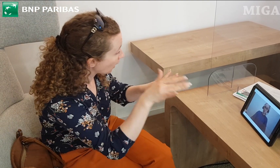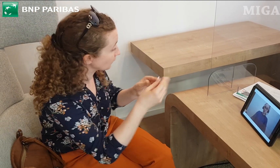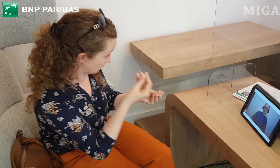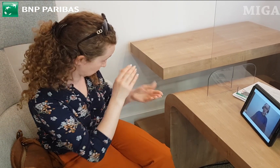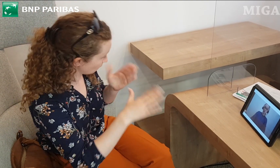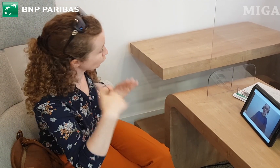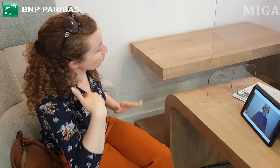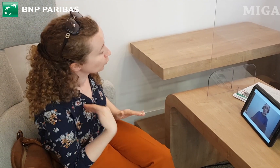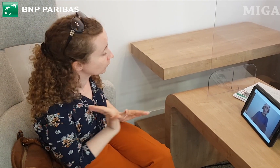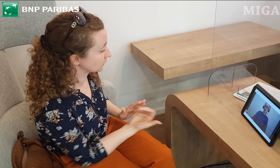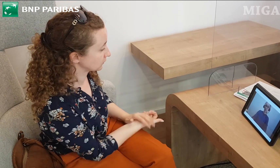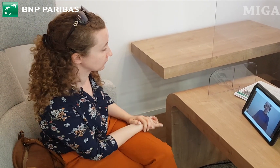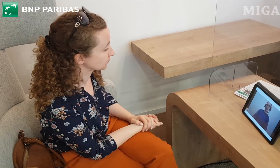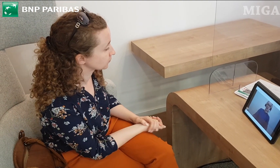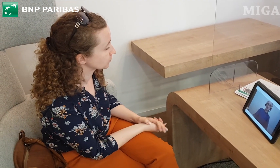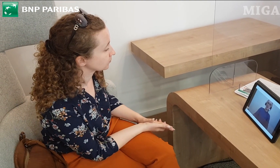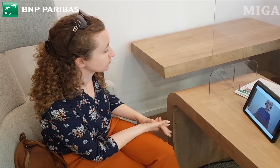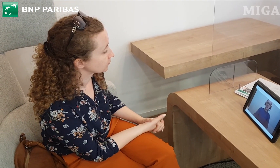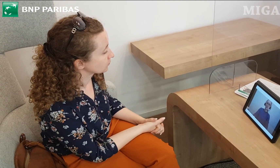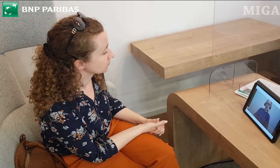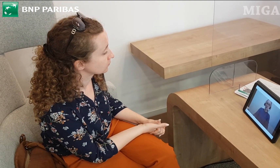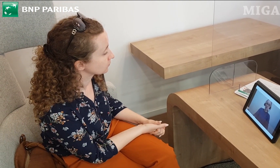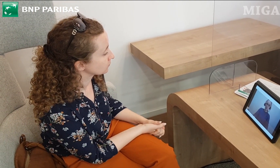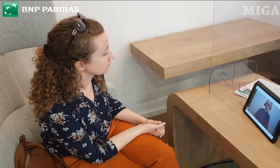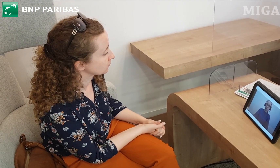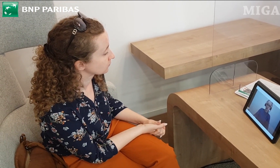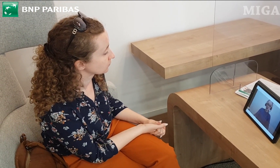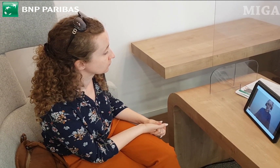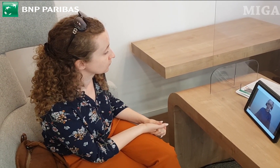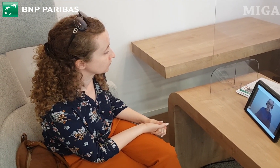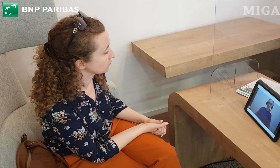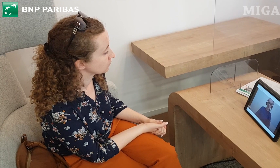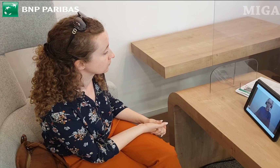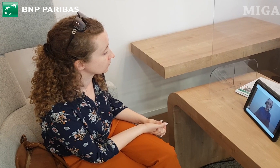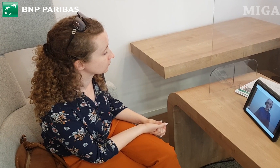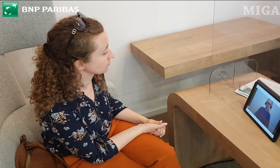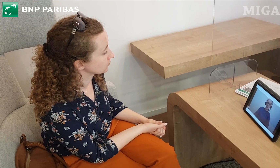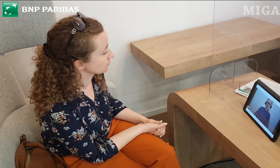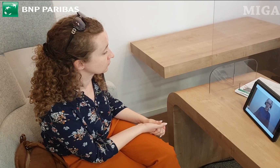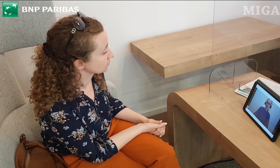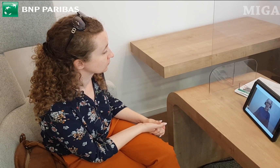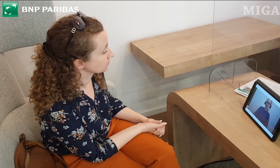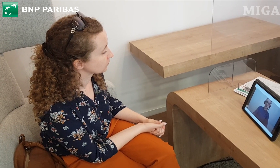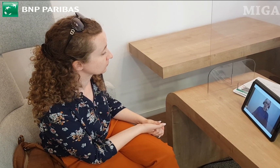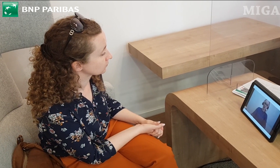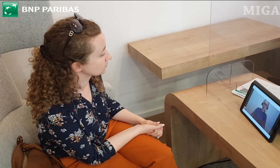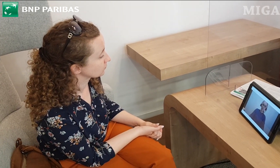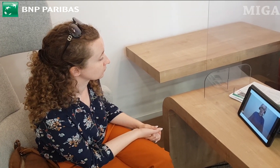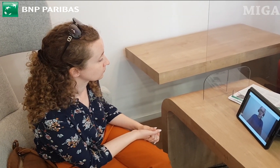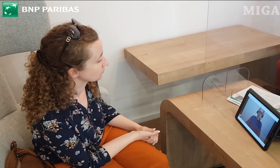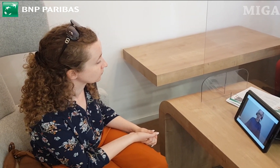Czy do tej pierwszej karty, jeśli chodzi o użytkowanie takie on-line, czyli na przykład przelewy. Czy one są darmowe.